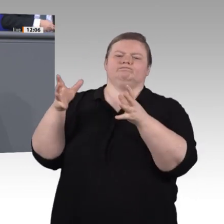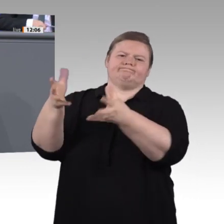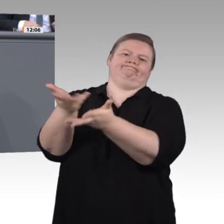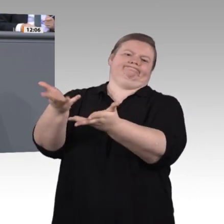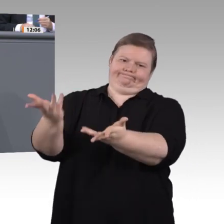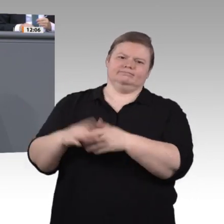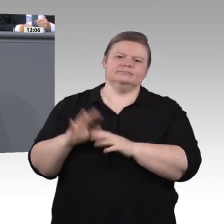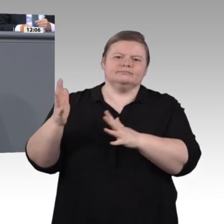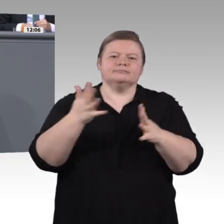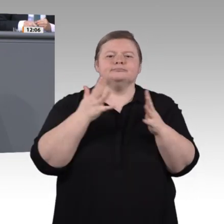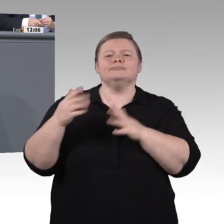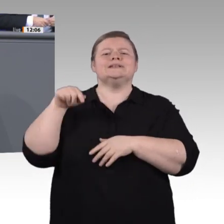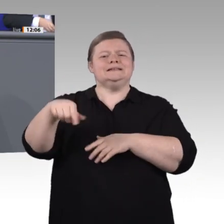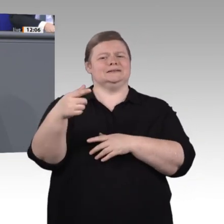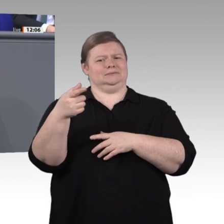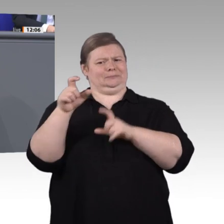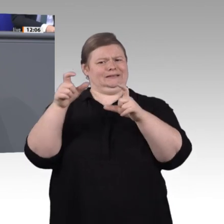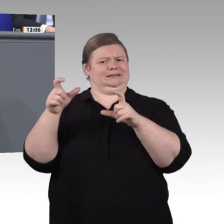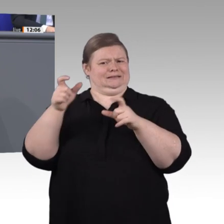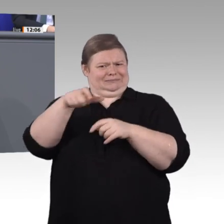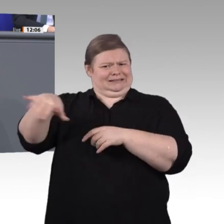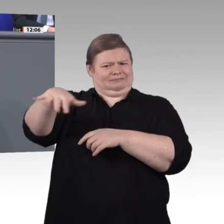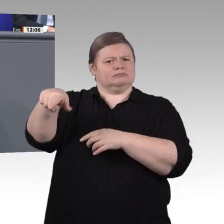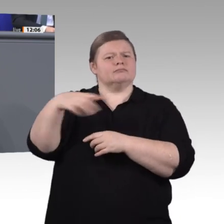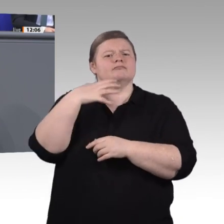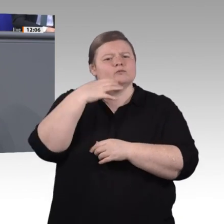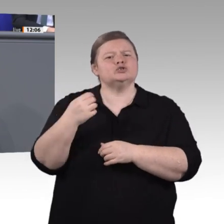Inklusion bedeutet auch eine große Chance. Dieses Thema wollen wir in der Enquete-Kommission